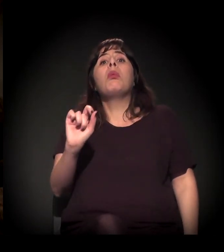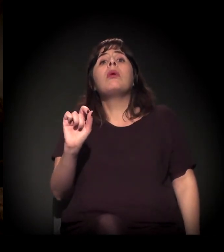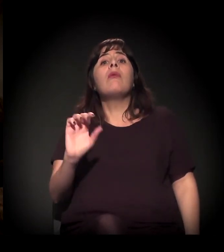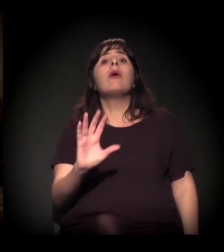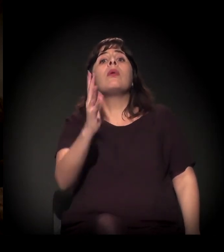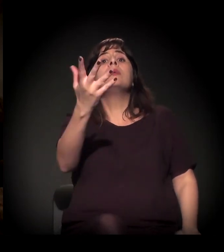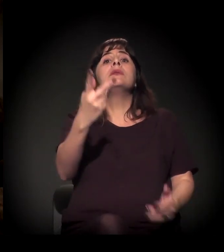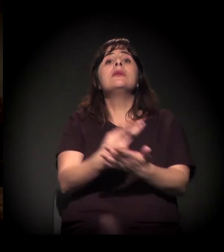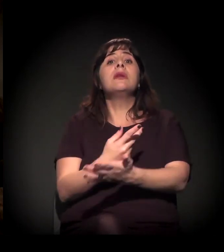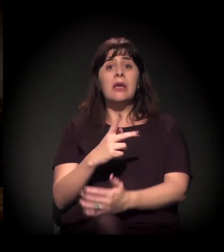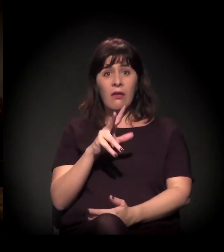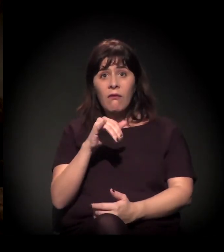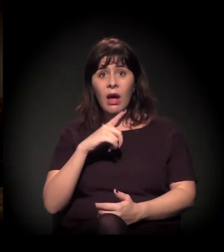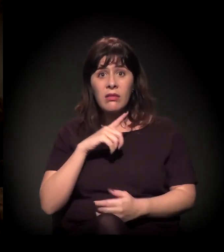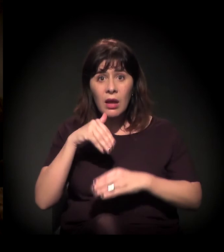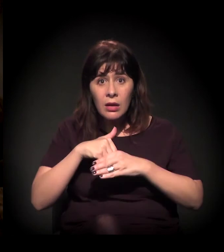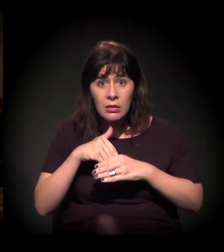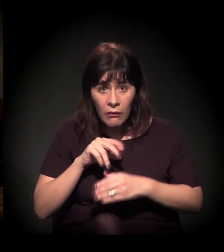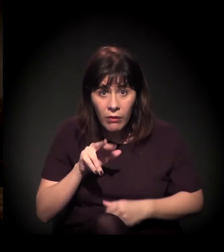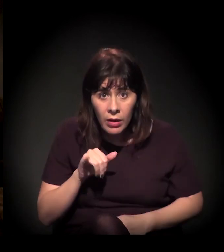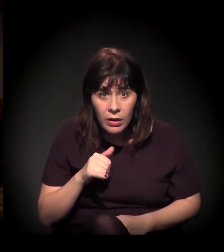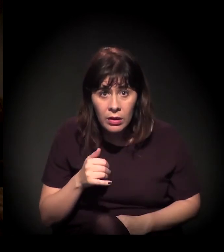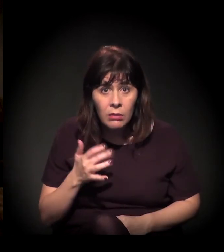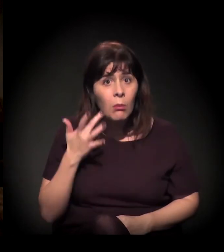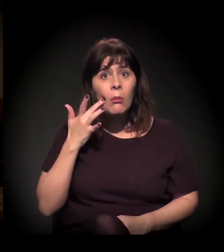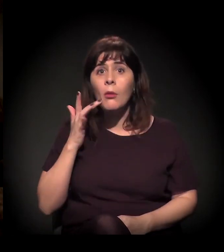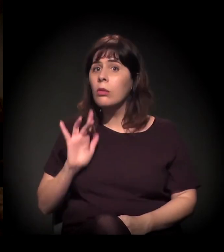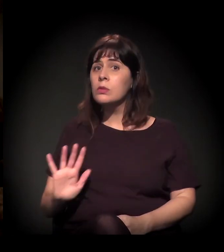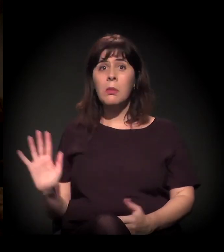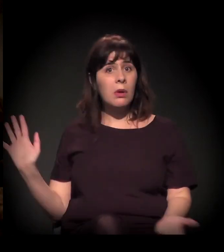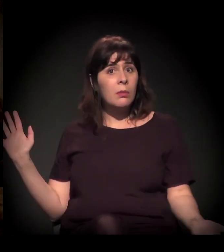Nem sabe se vai ter eleição em 2018, essa que é a verdade. Do jeito que está indo a coisa...